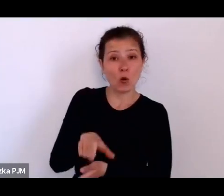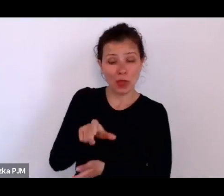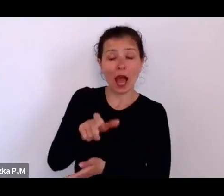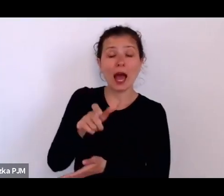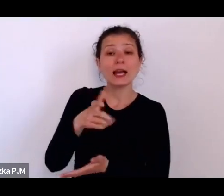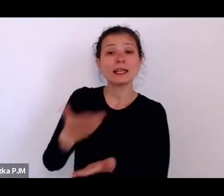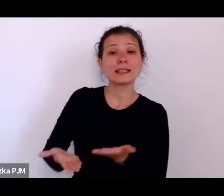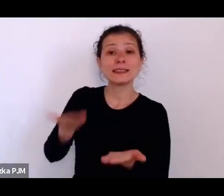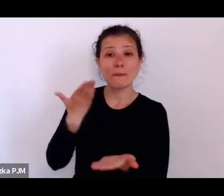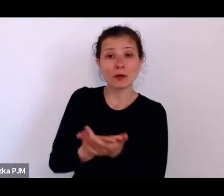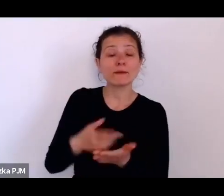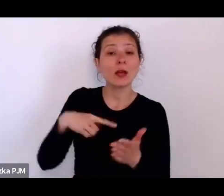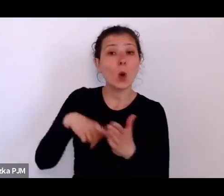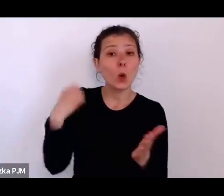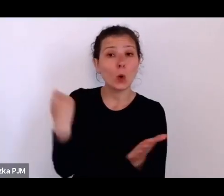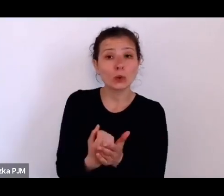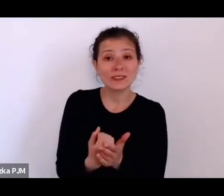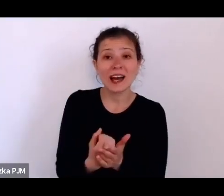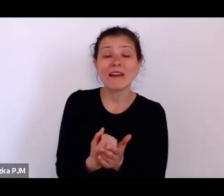zakazu bicia dzieci w szkole.